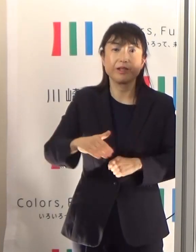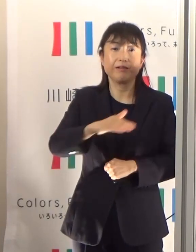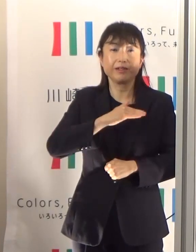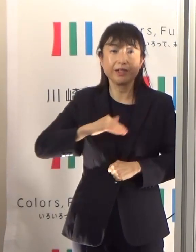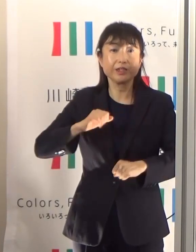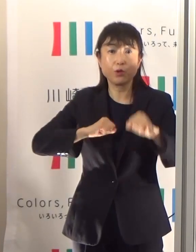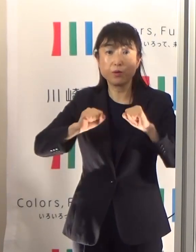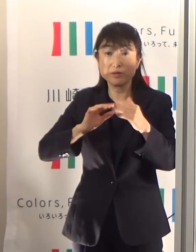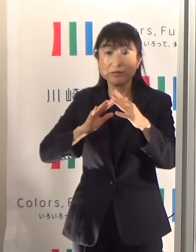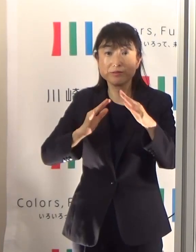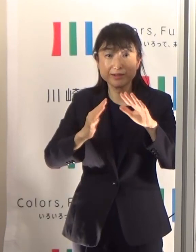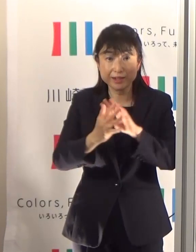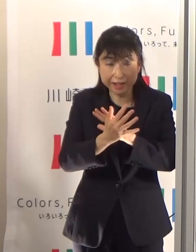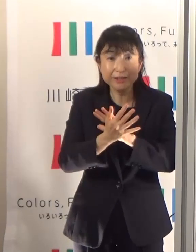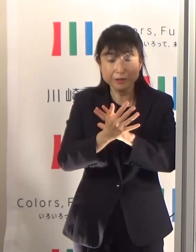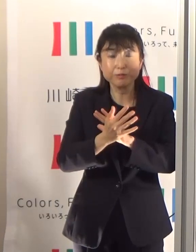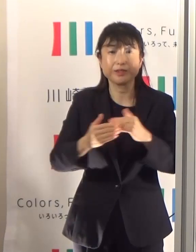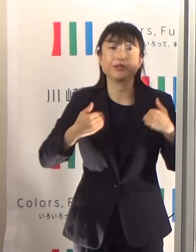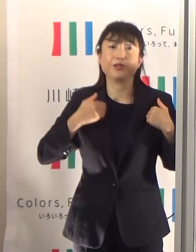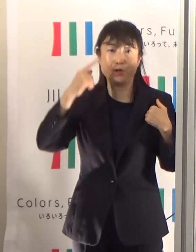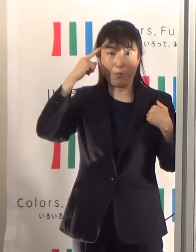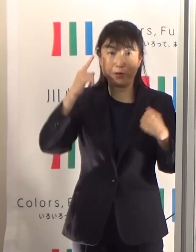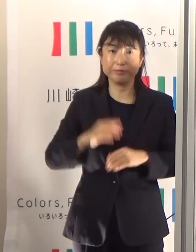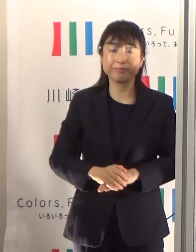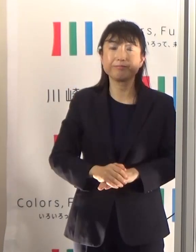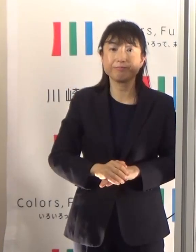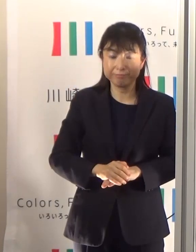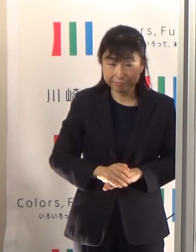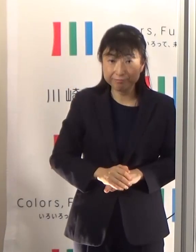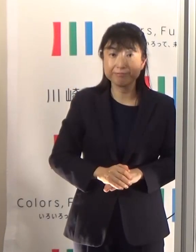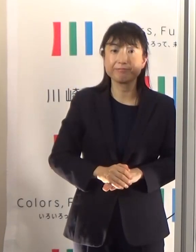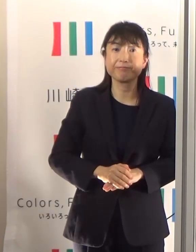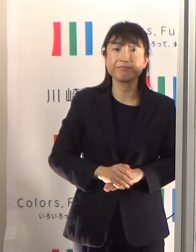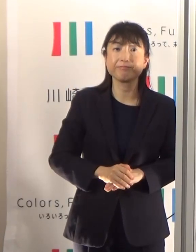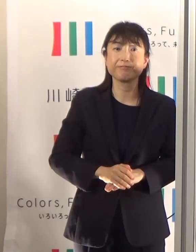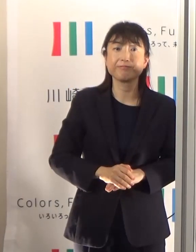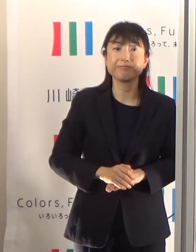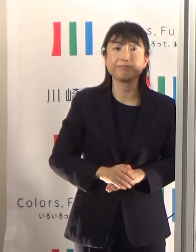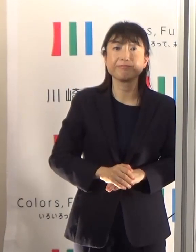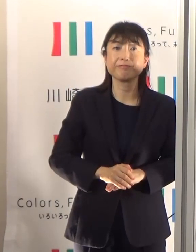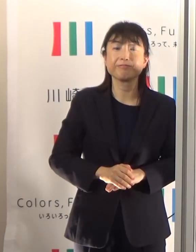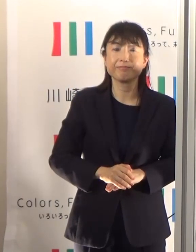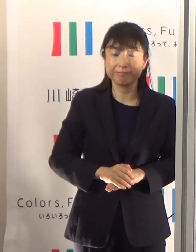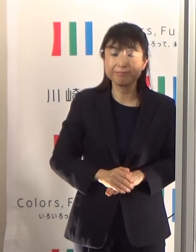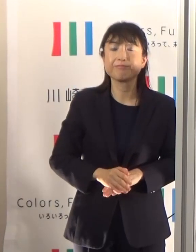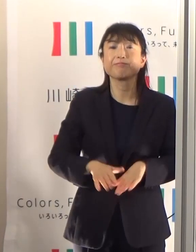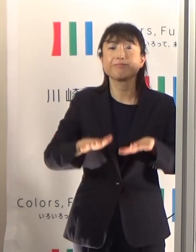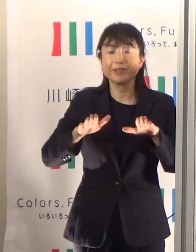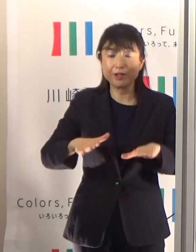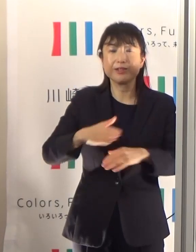是非今日の御注意を御理解いただきたいと思っています